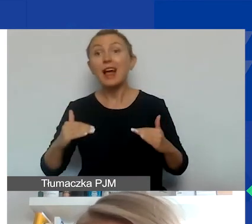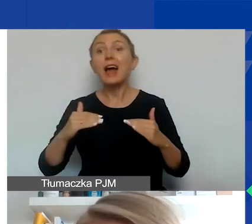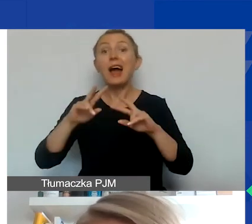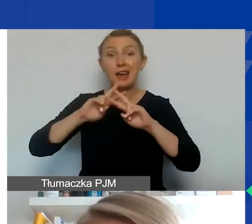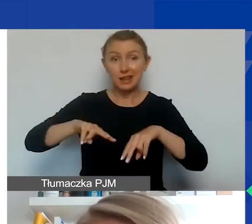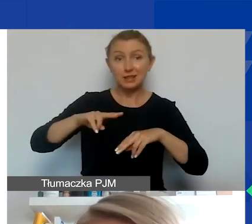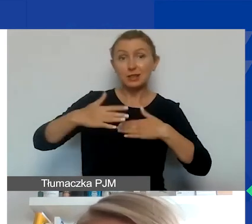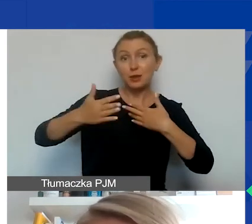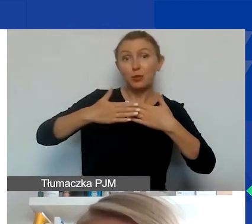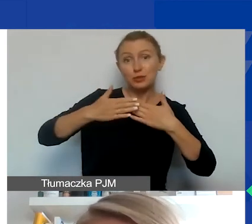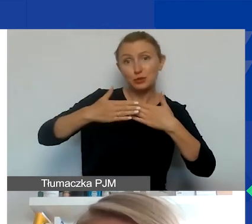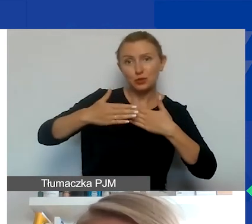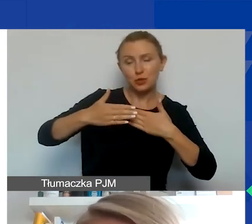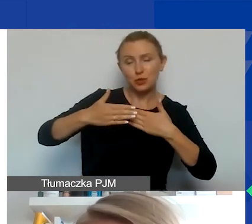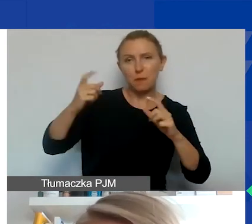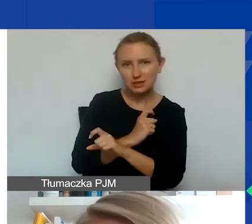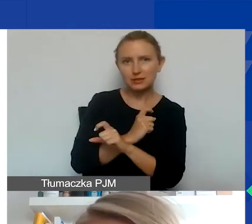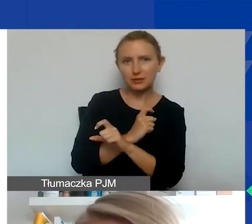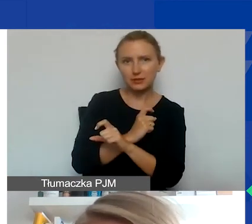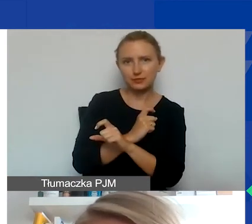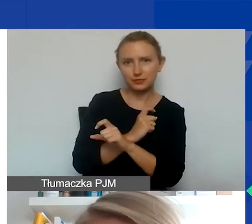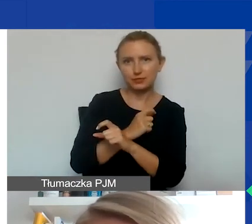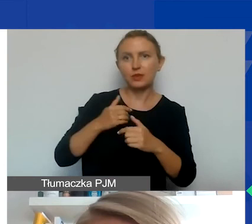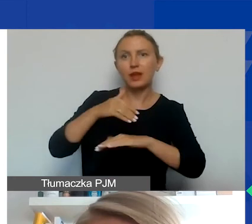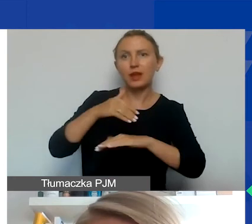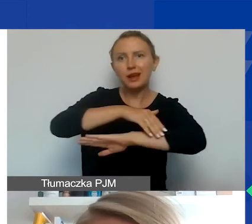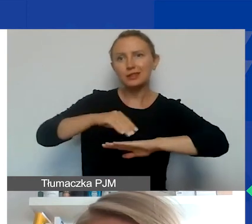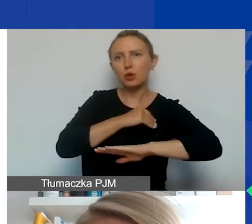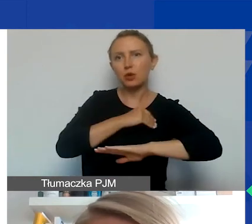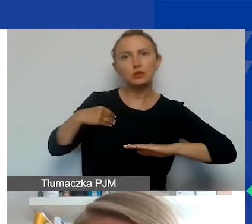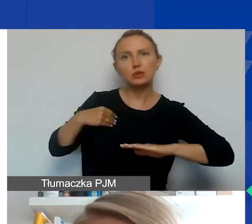państwa graniczące z Polską spoza obszaru EOG,